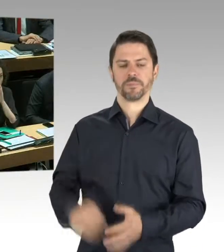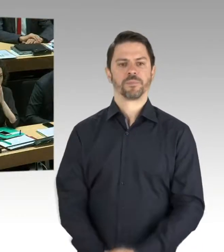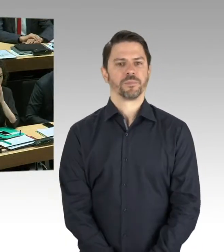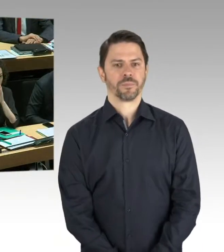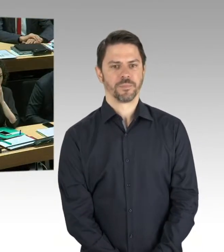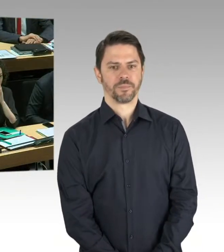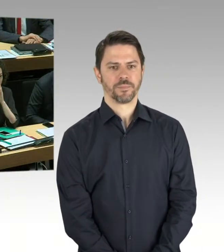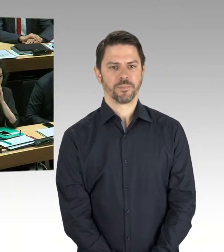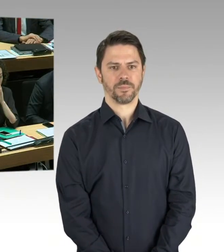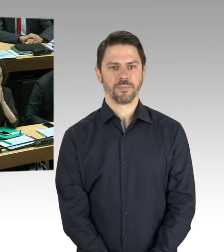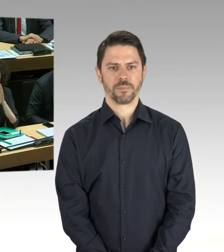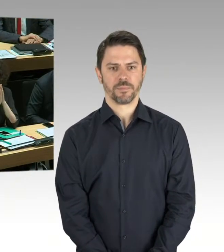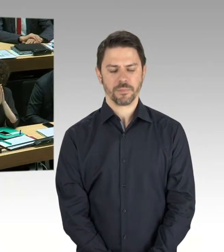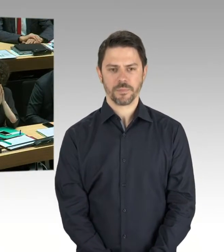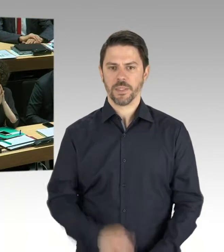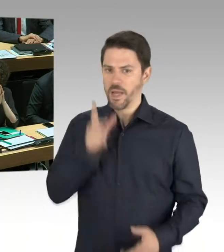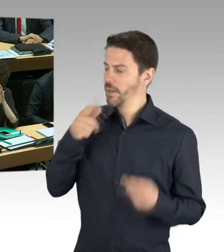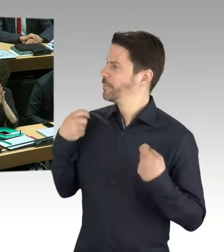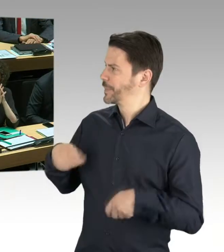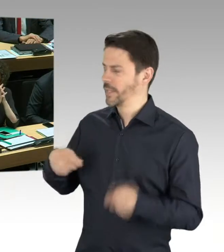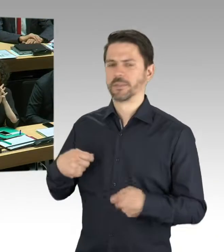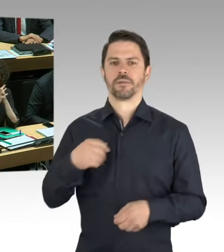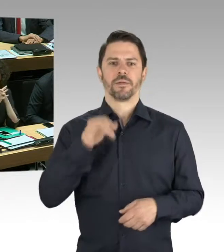ich verstehe die Frage und ich verstehe auch die Unruhe oder die Beunruhigung hinter der Frage.